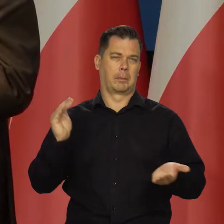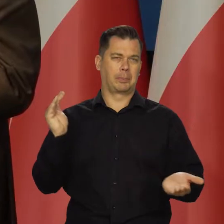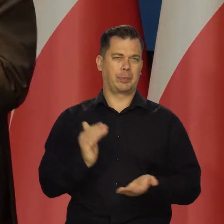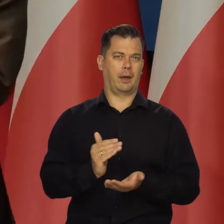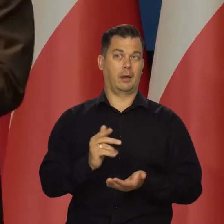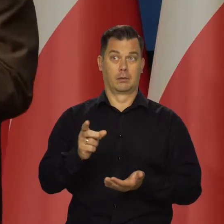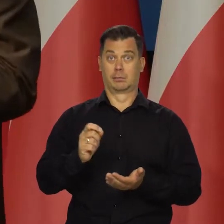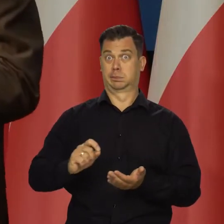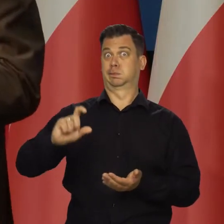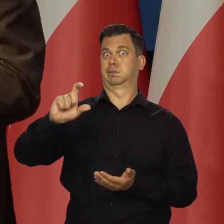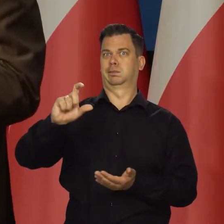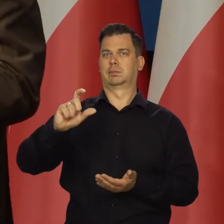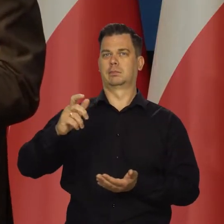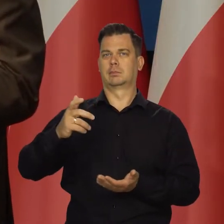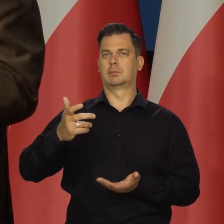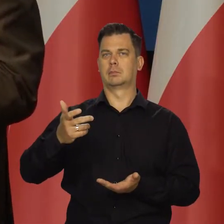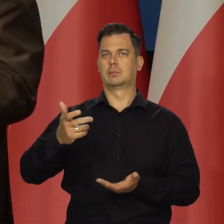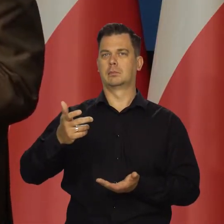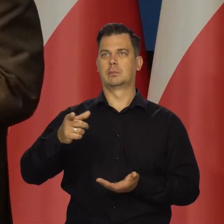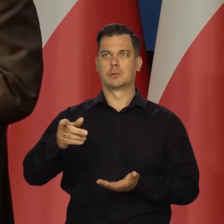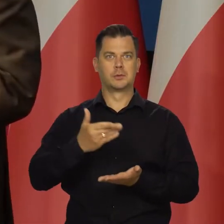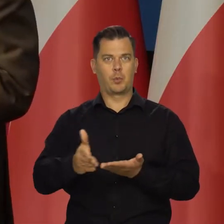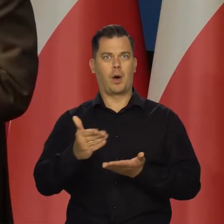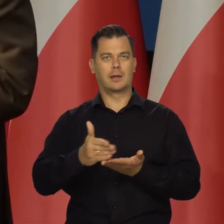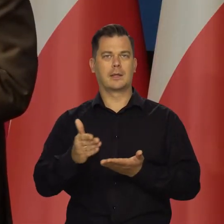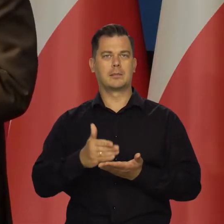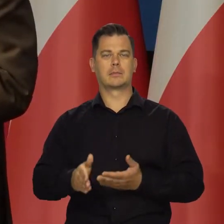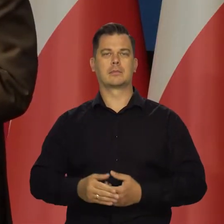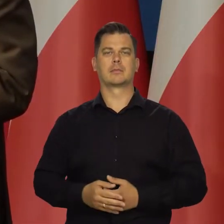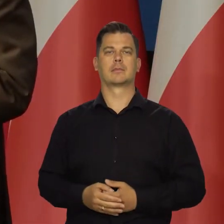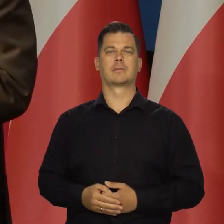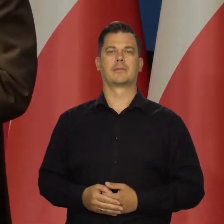Mogą teraz odpuścić, jak są te wysokie składki.